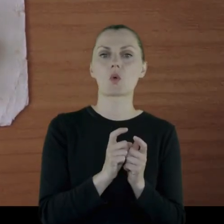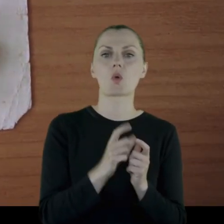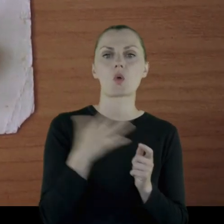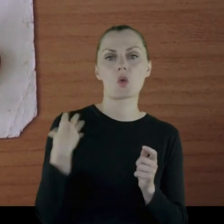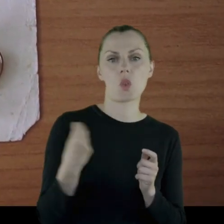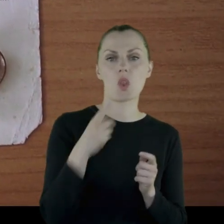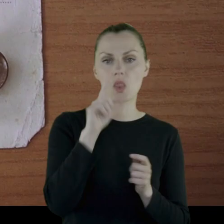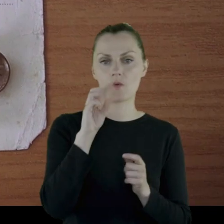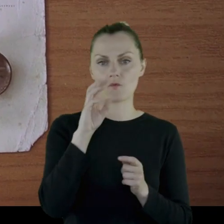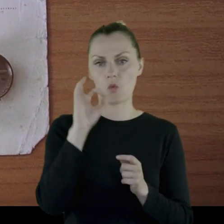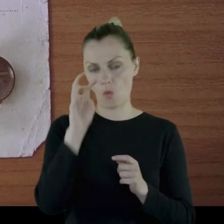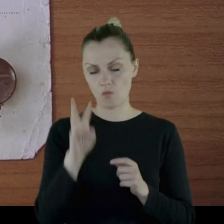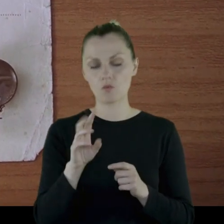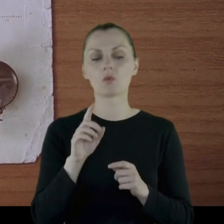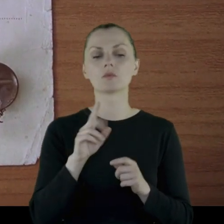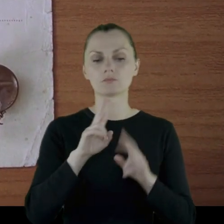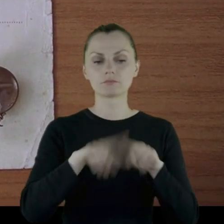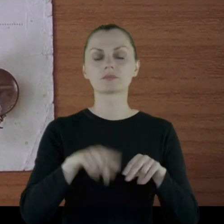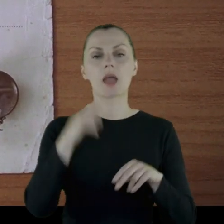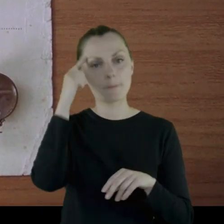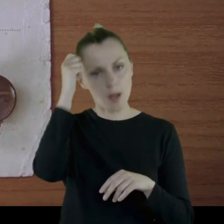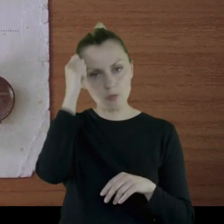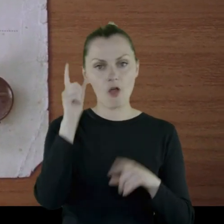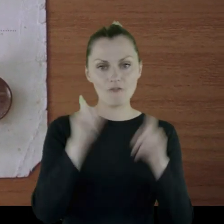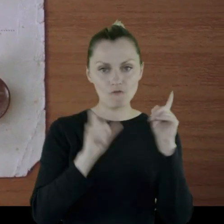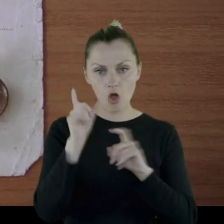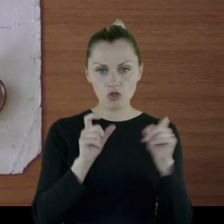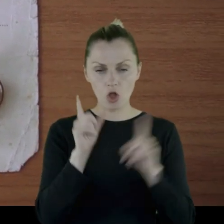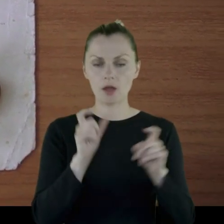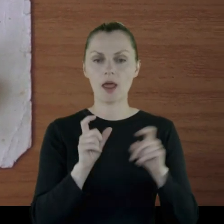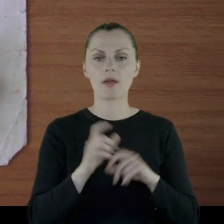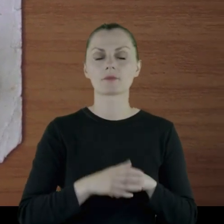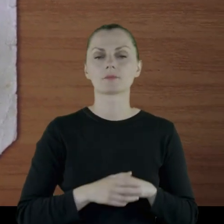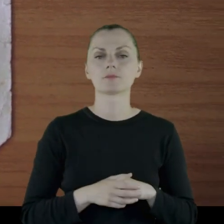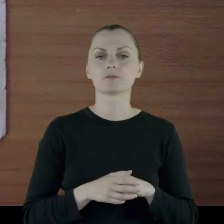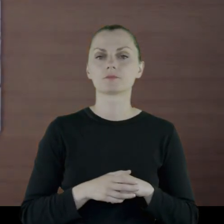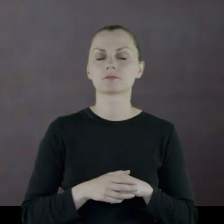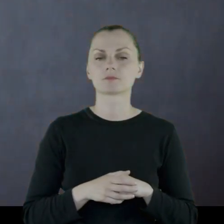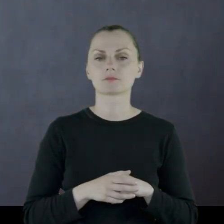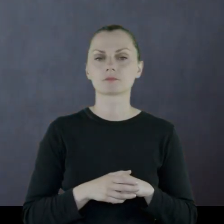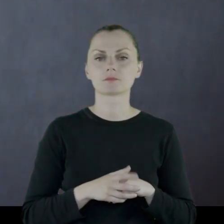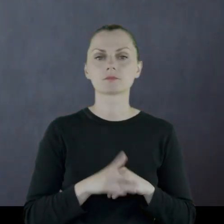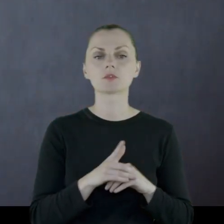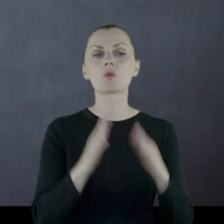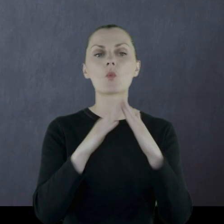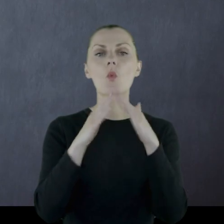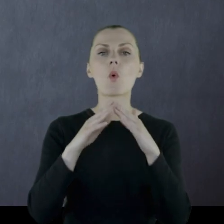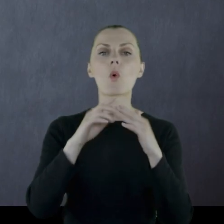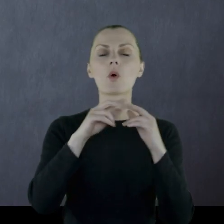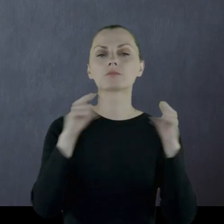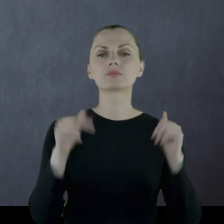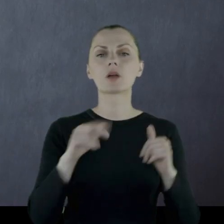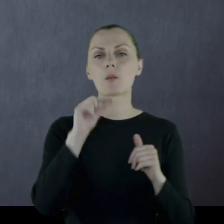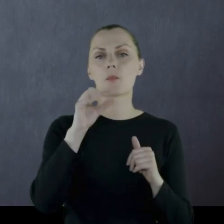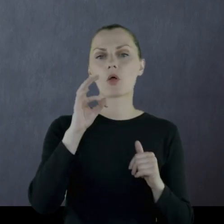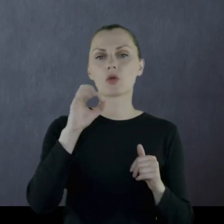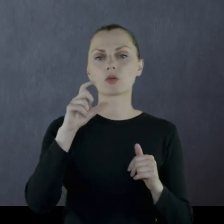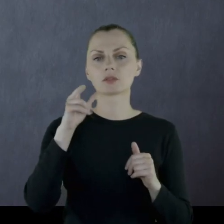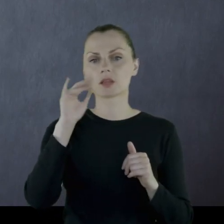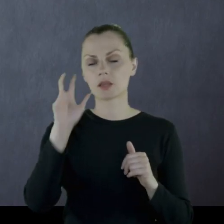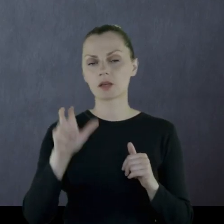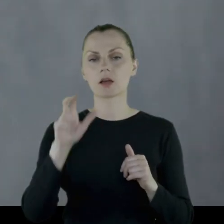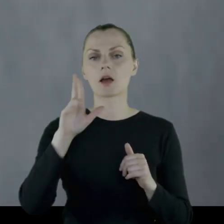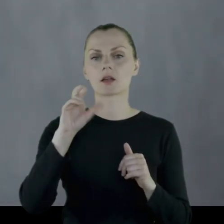Zachowały się pamiątkowe fotografie z majątku Potockich - Raj, niedaleko Lwowa,